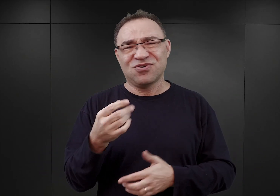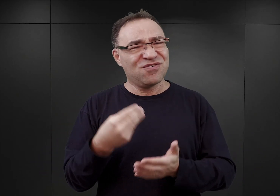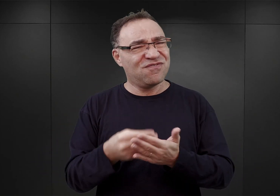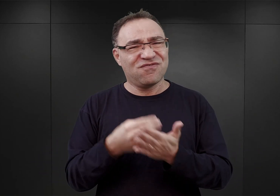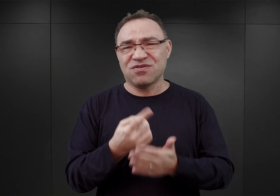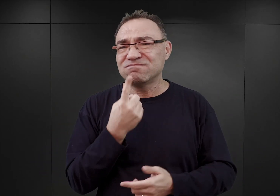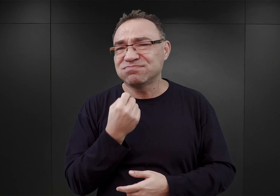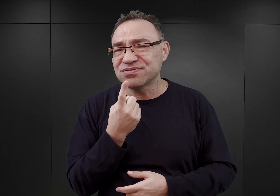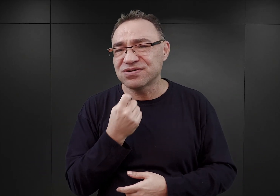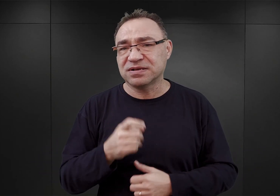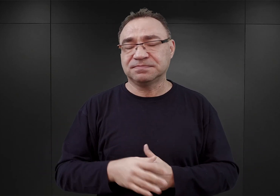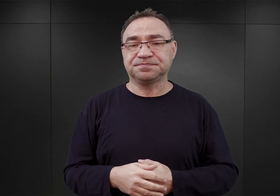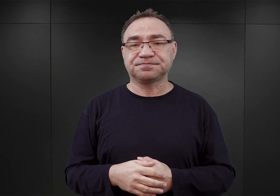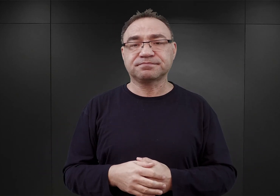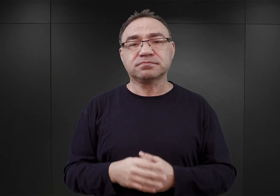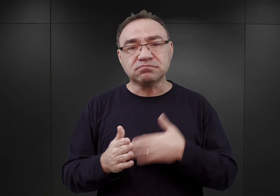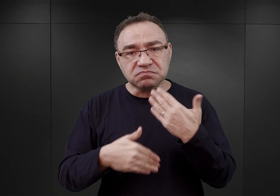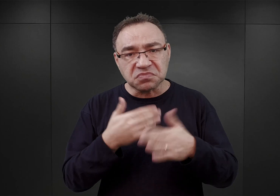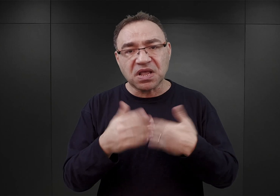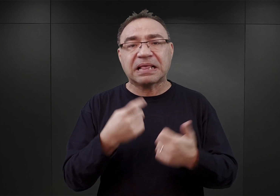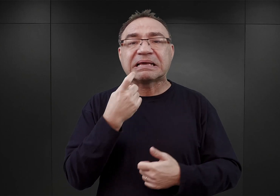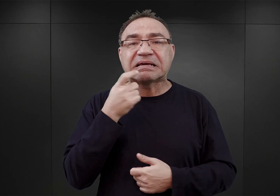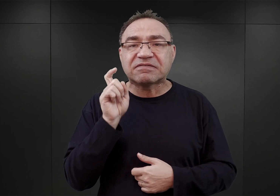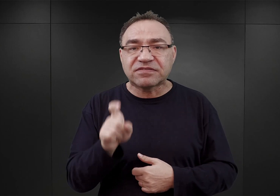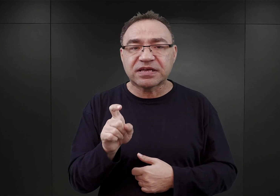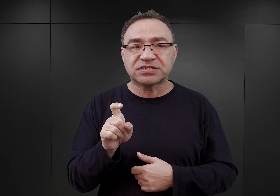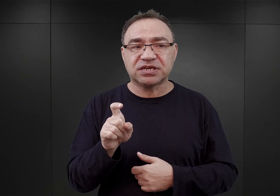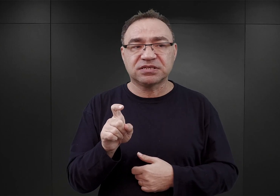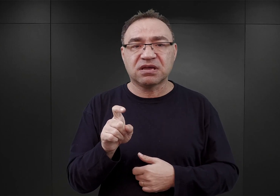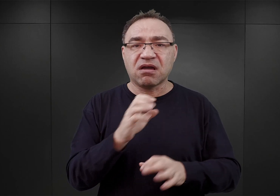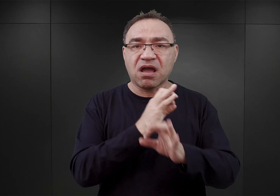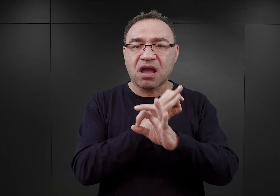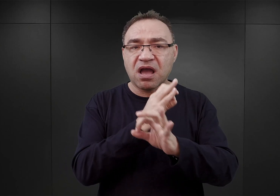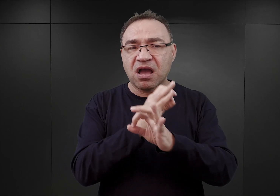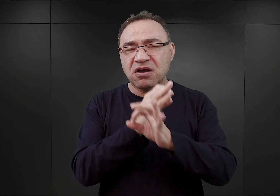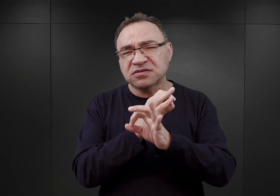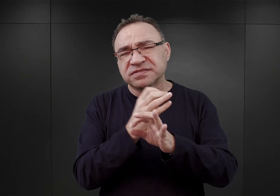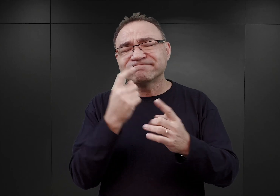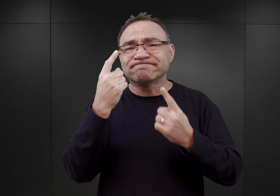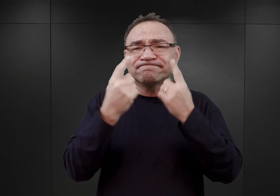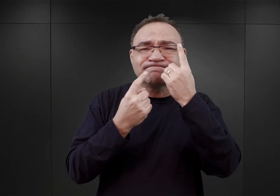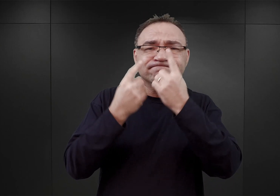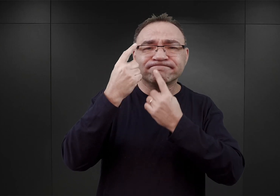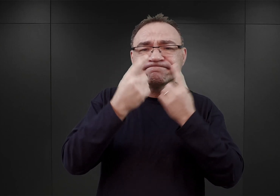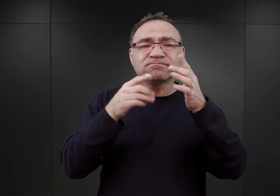W dalszym ciągu jeszcze w kwietniu Auschwitz jawił się jako obóz kwarantanny,